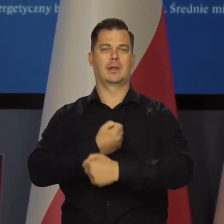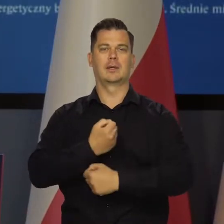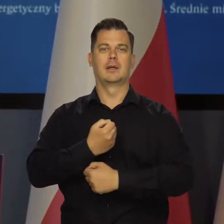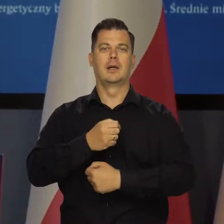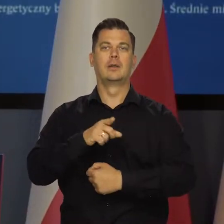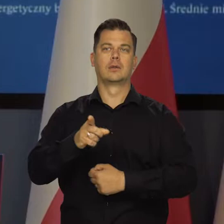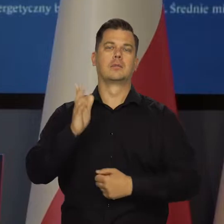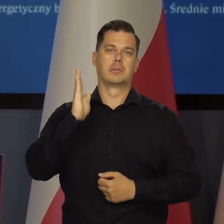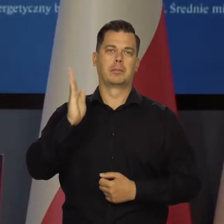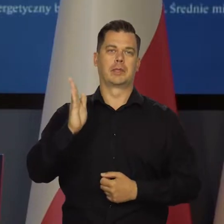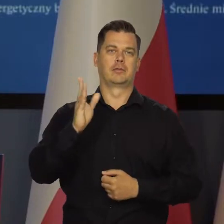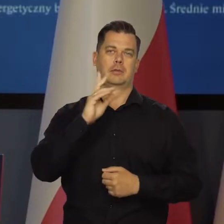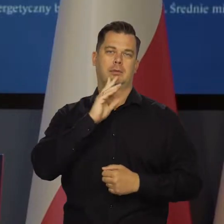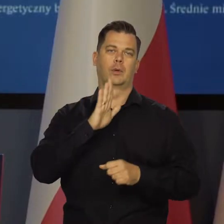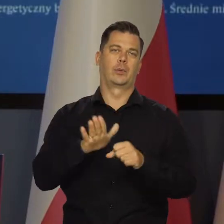w których to będzie akomodowane.